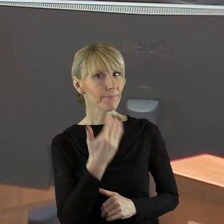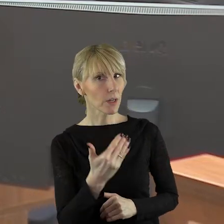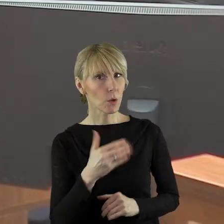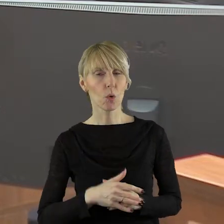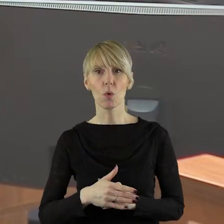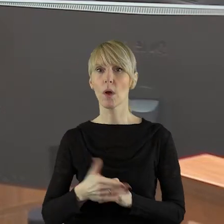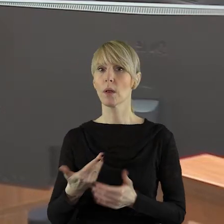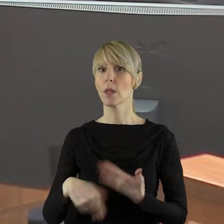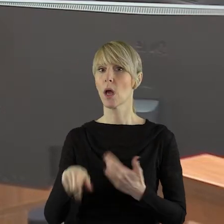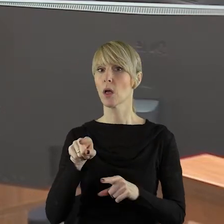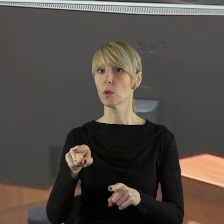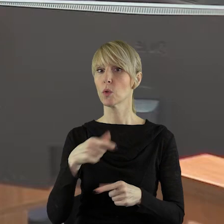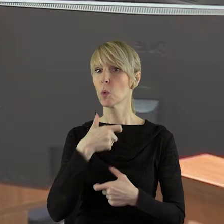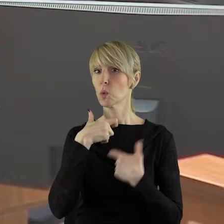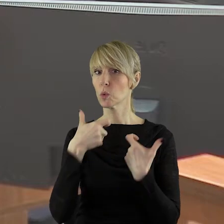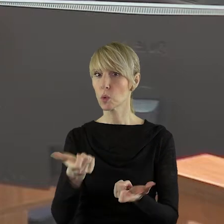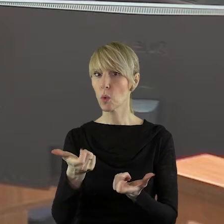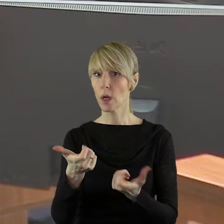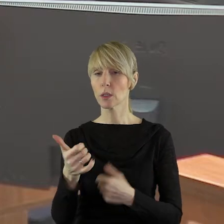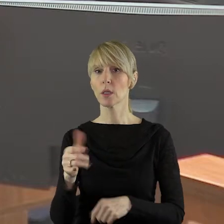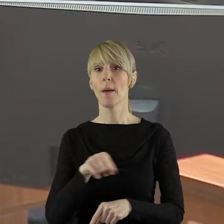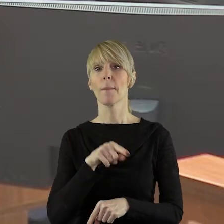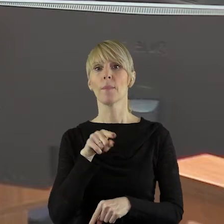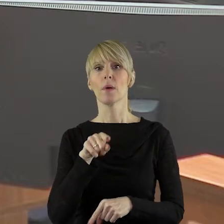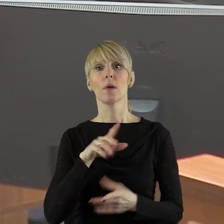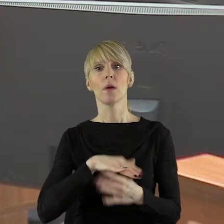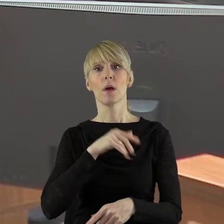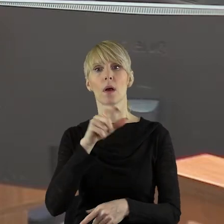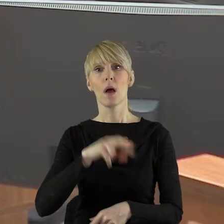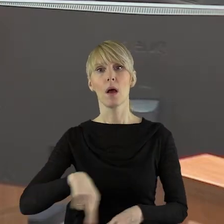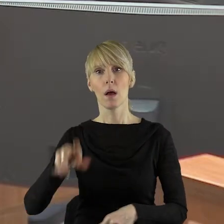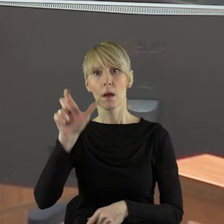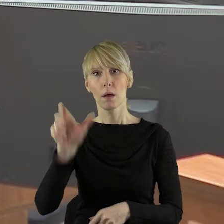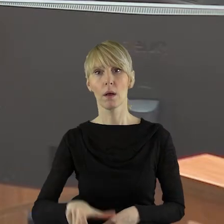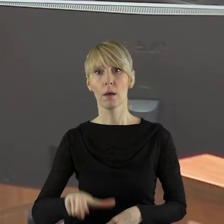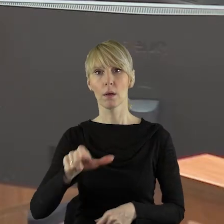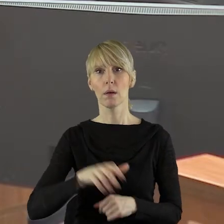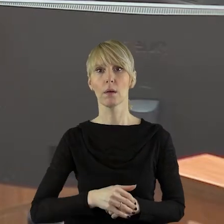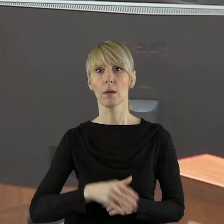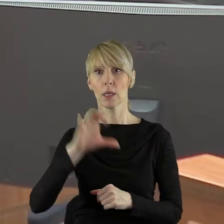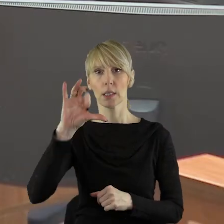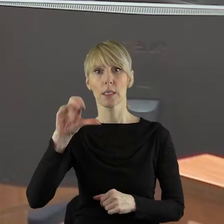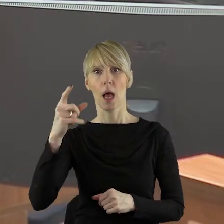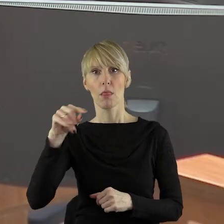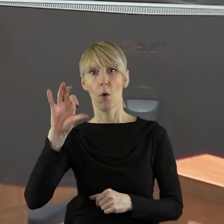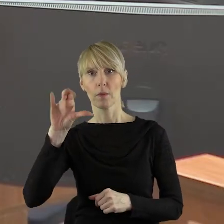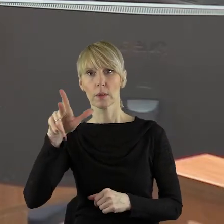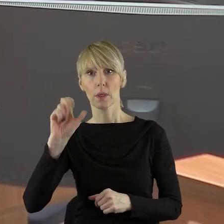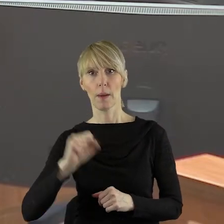Dziękuję bardzo, pani przewodnicząca. Pani Przewodnicząca, Panie Marszałku! W imieniu klubu Koalicja Obywatelska zgłaszam panią radną Katarzynę Sadowską.